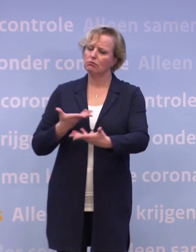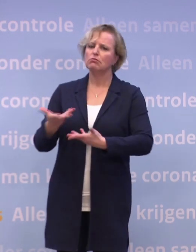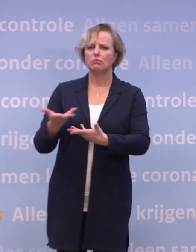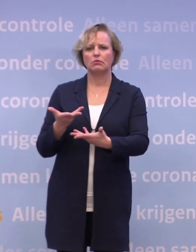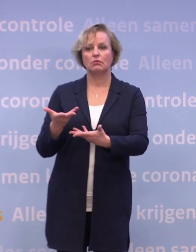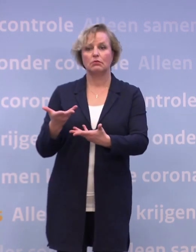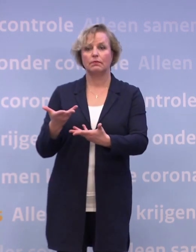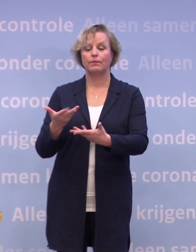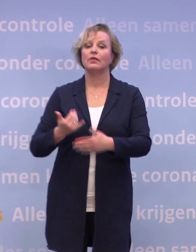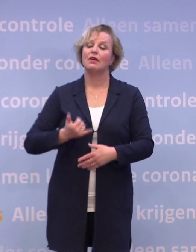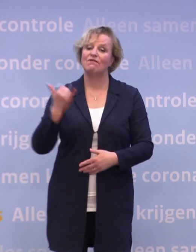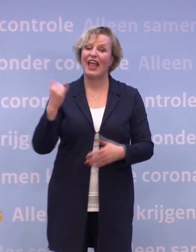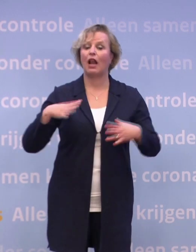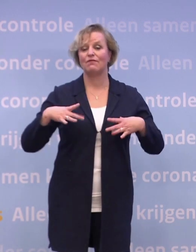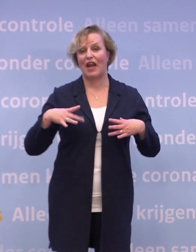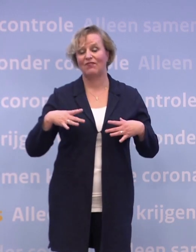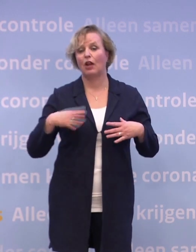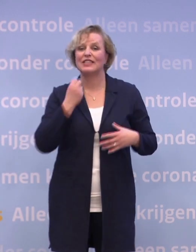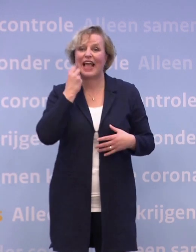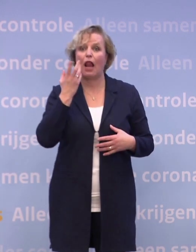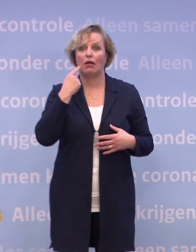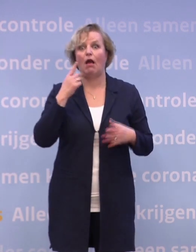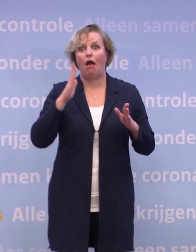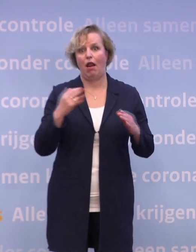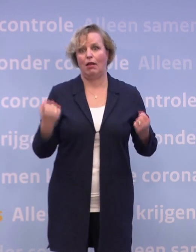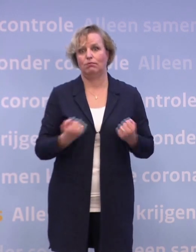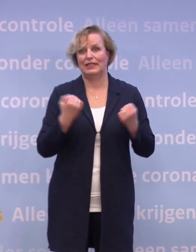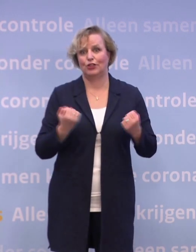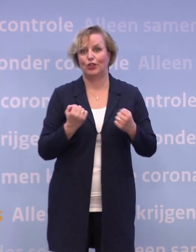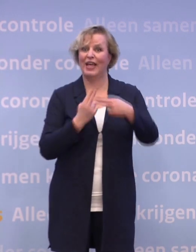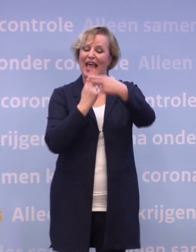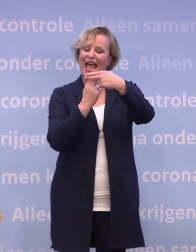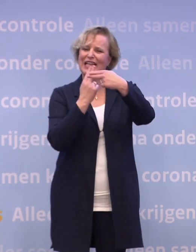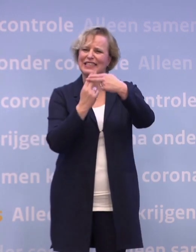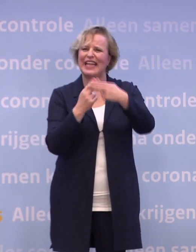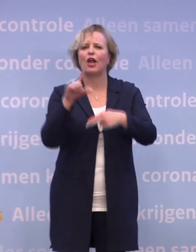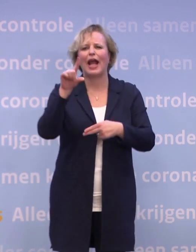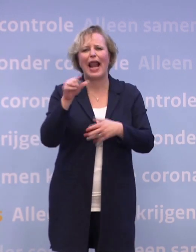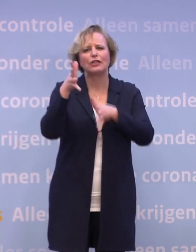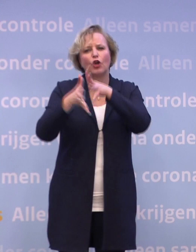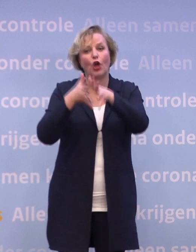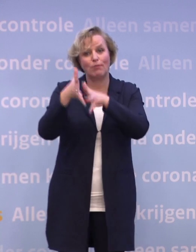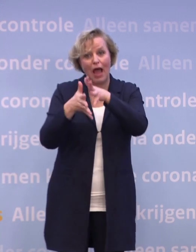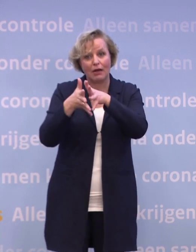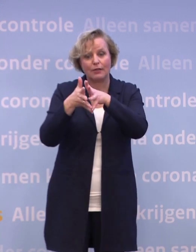Heel veel vrijwilligers zetten zich daar elke dag voor in. Onder de hashtag #eenkleingebaar hebben kerken, vrijwilligersorganisaties...